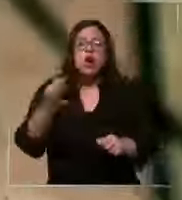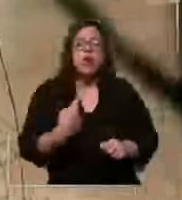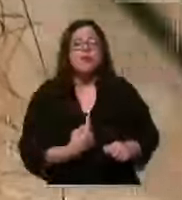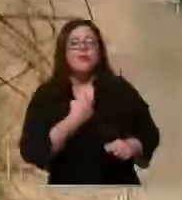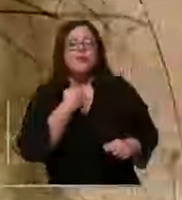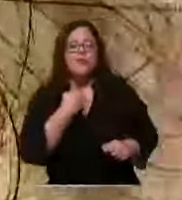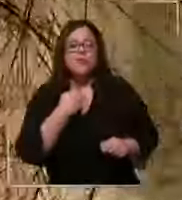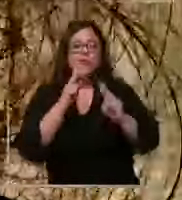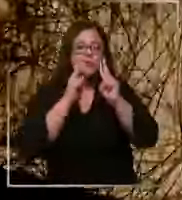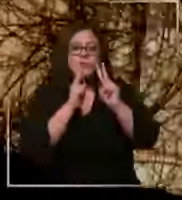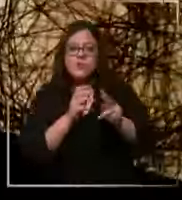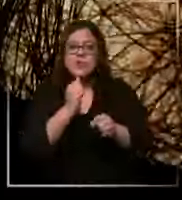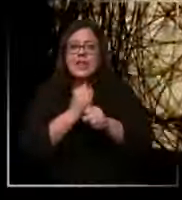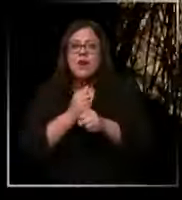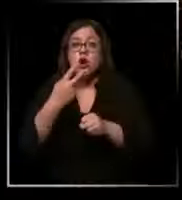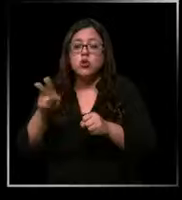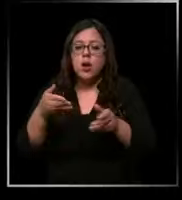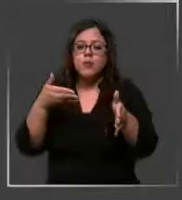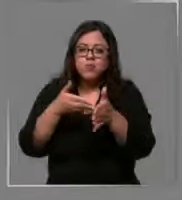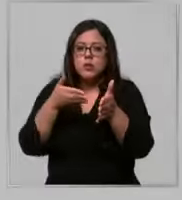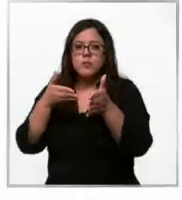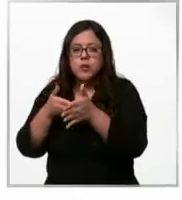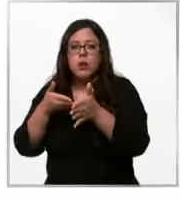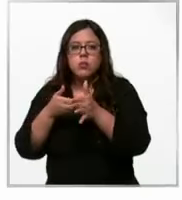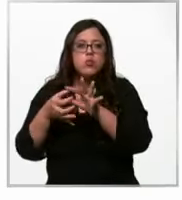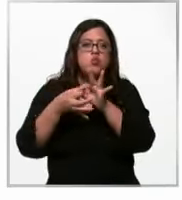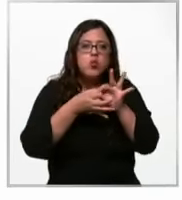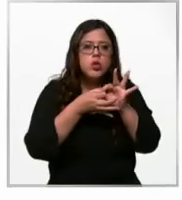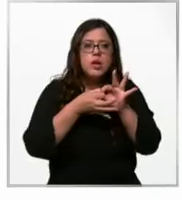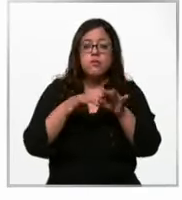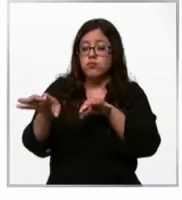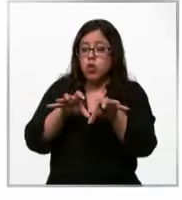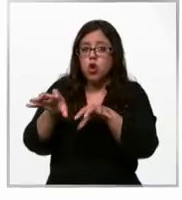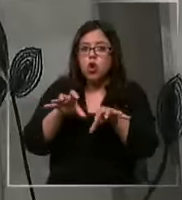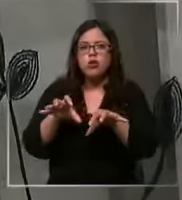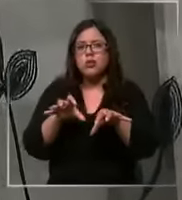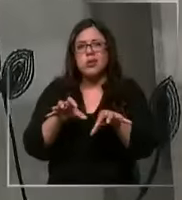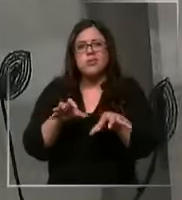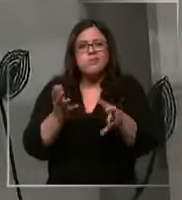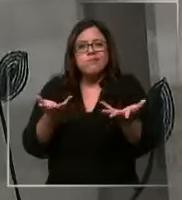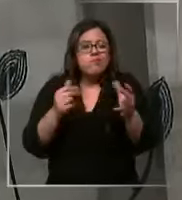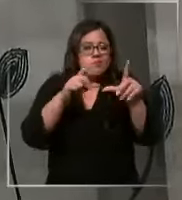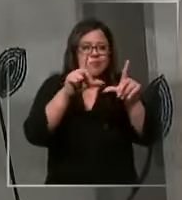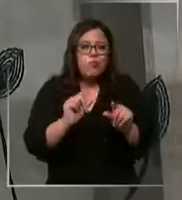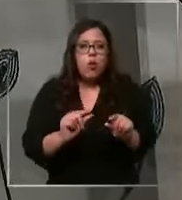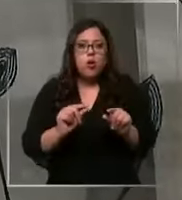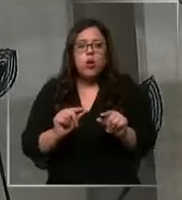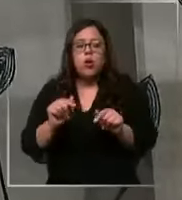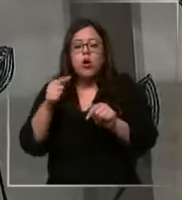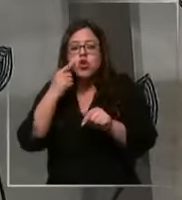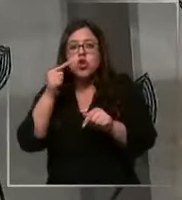ver como su labor se ve perjudicada por la escasez de materiales considerando que se trata de áreas